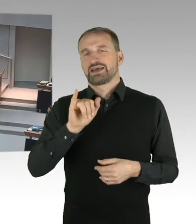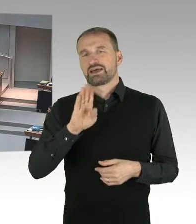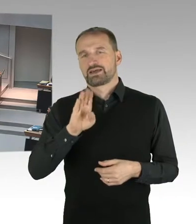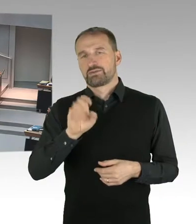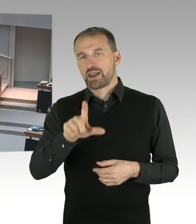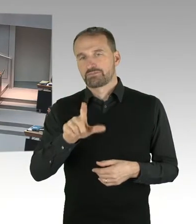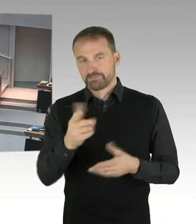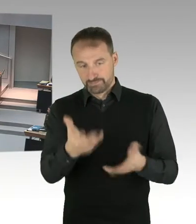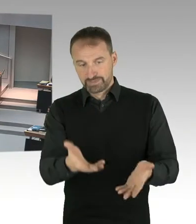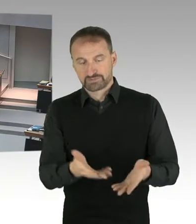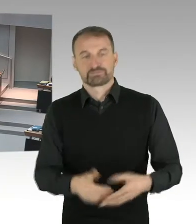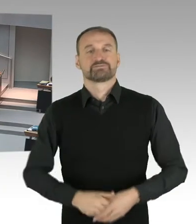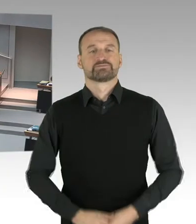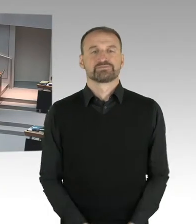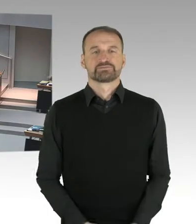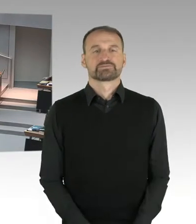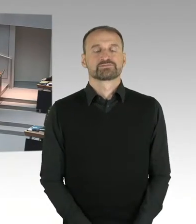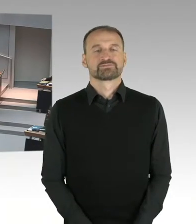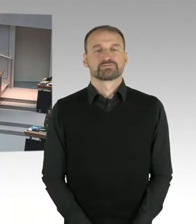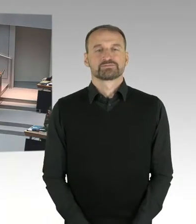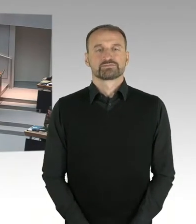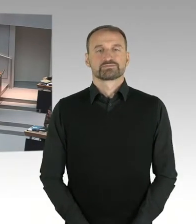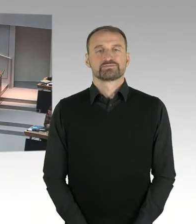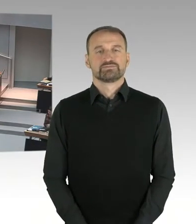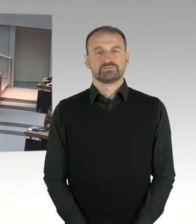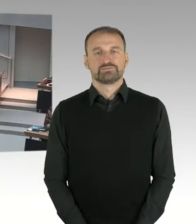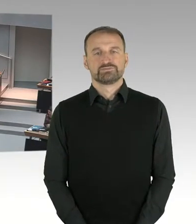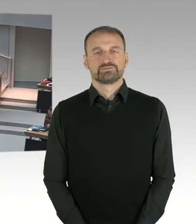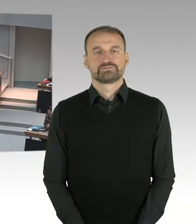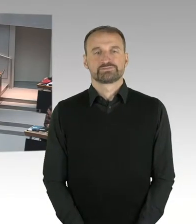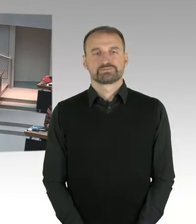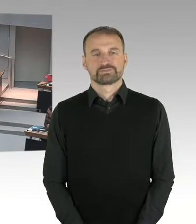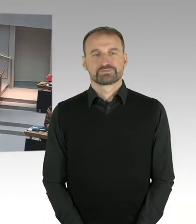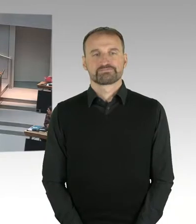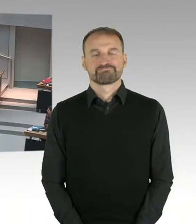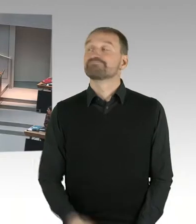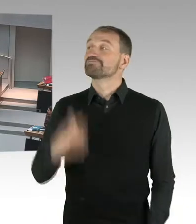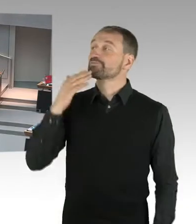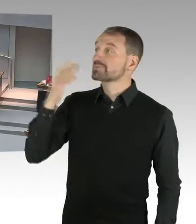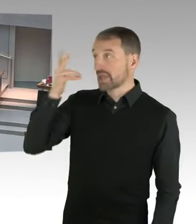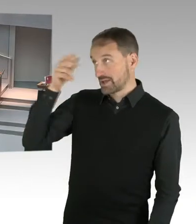(Sprecherwechsel) Vielen Dank Herr Präsident. Ich frage den regierenden Bürgermeister. Sie haben in Ihren Senat eine Bildungssenatorin und einen Justizsenator, die sich beim Kopftuchstreit